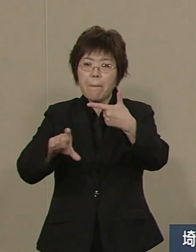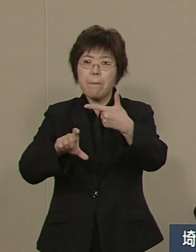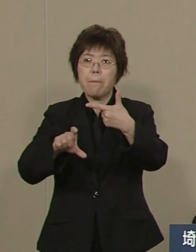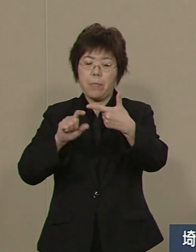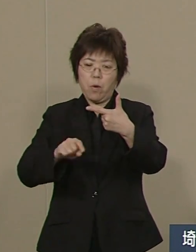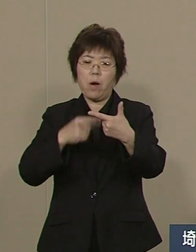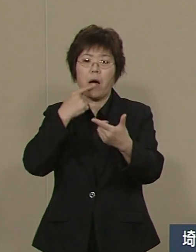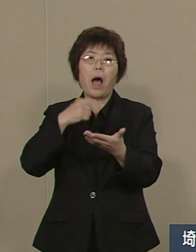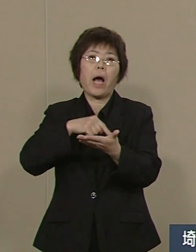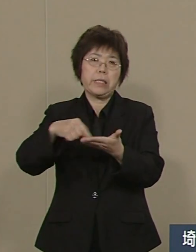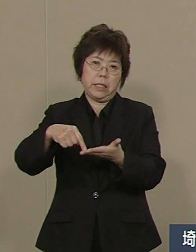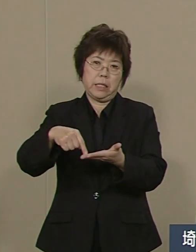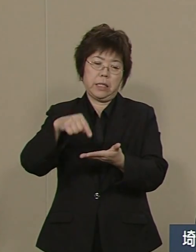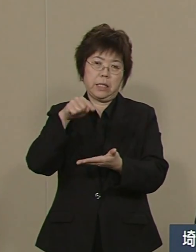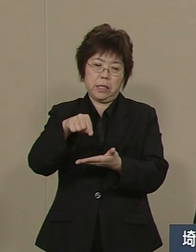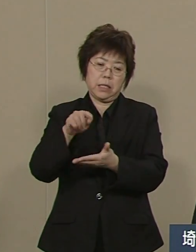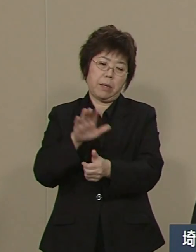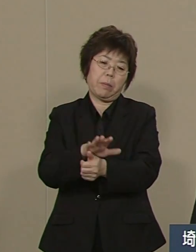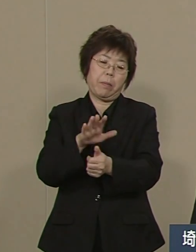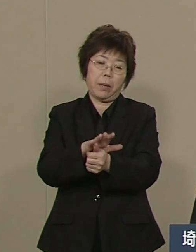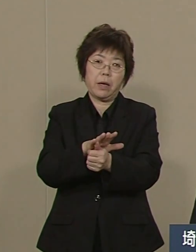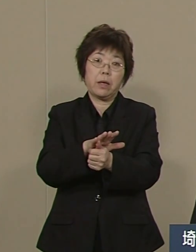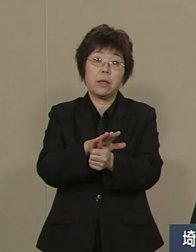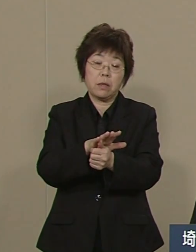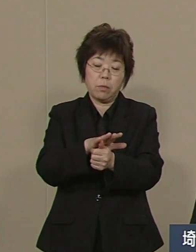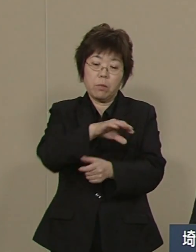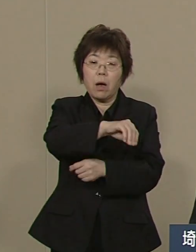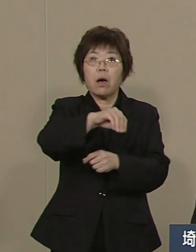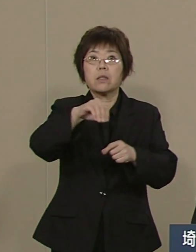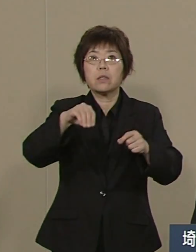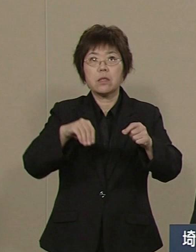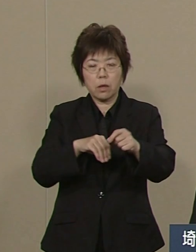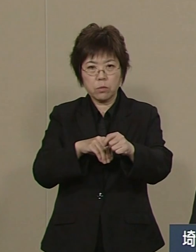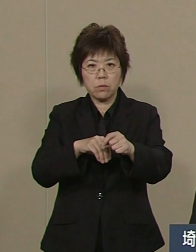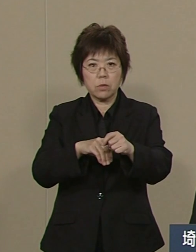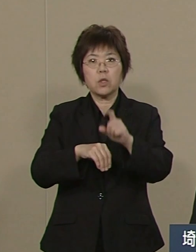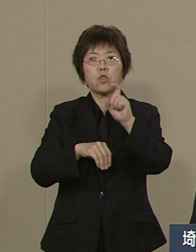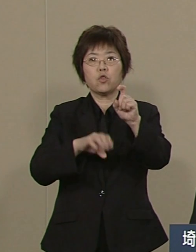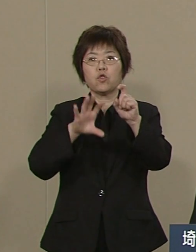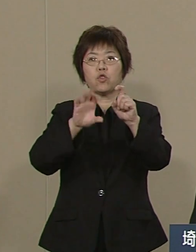現在は10億円をいただいても なお黒字です